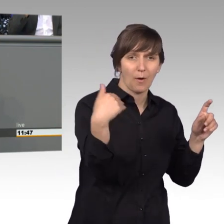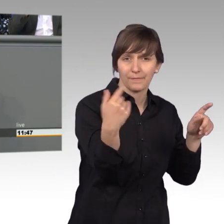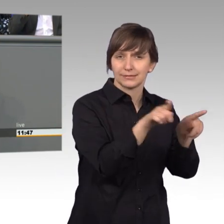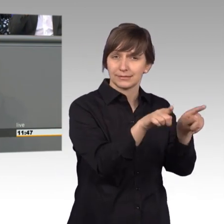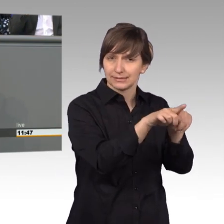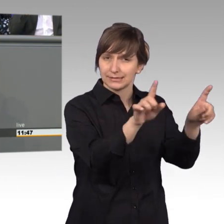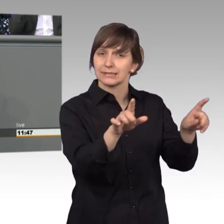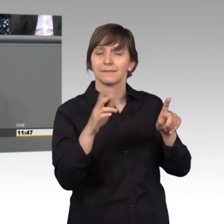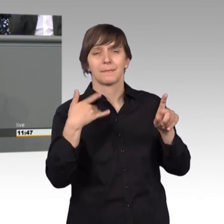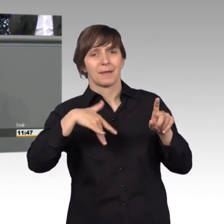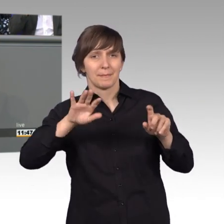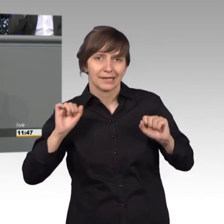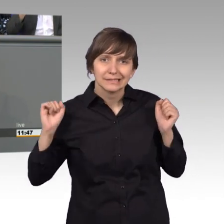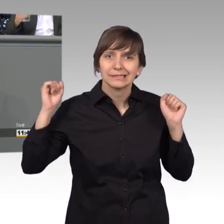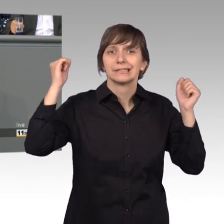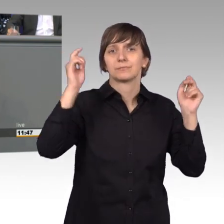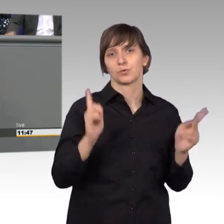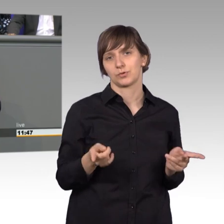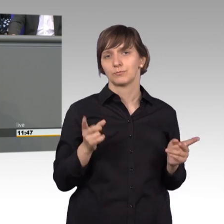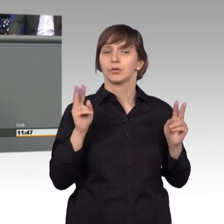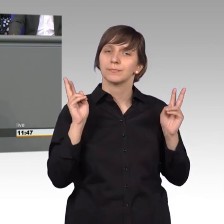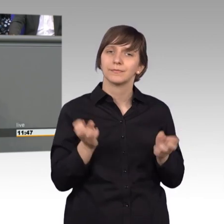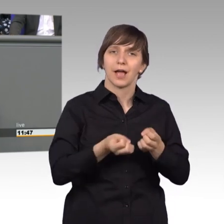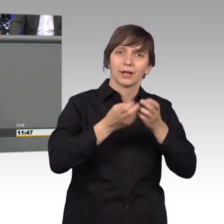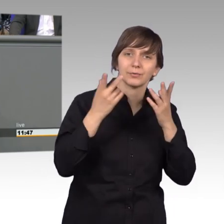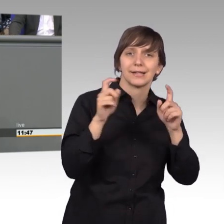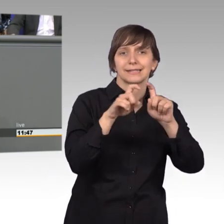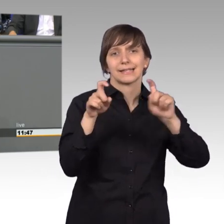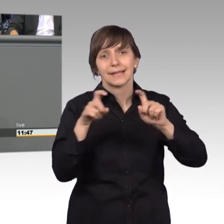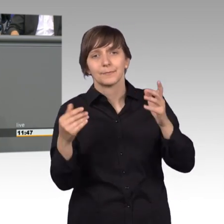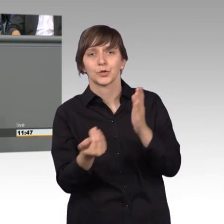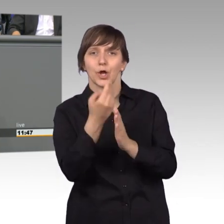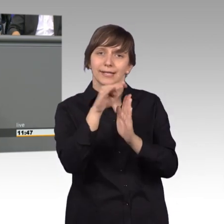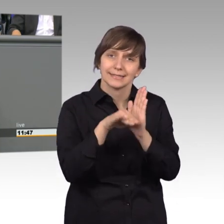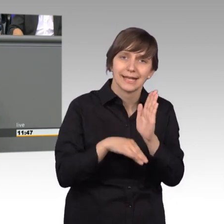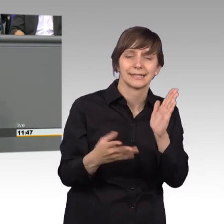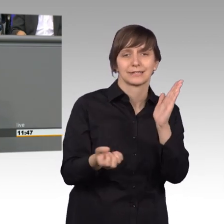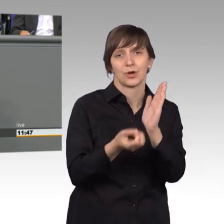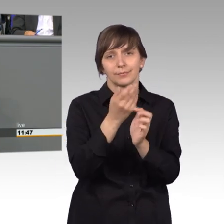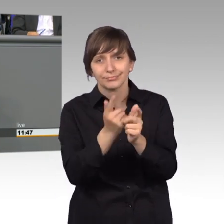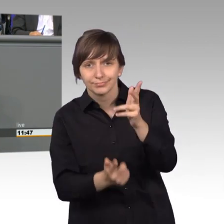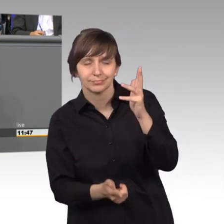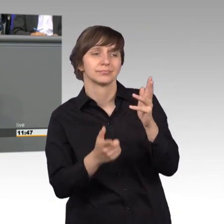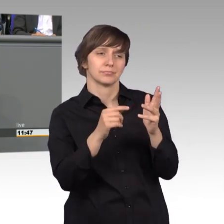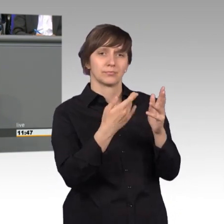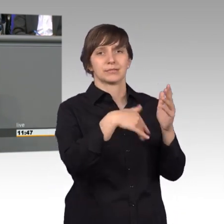Petitionen spiegeln auch oft den Zeitgeist wider. Wichtige Ereignisse, neue Gesetze führen zu mehr Petitionen. Jedes Jahr erreichen uns